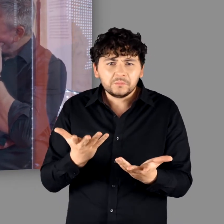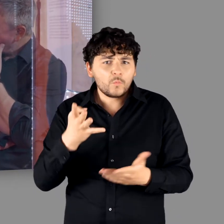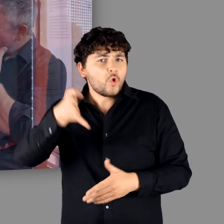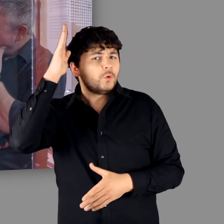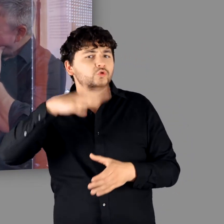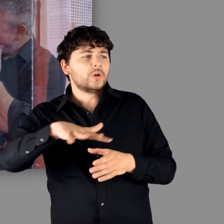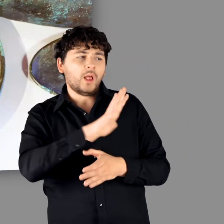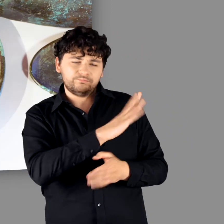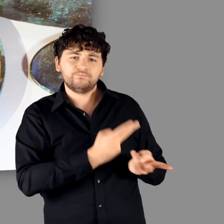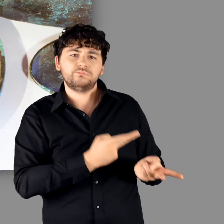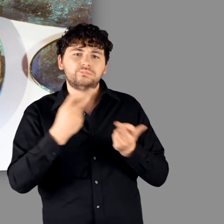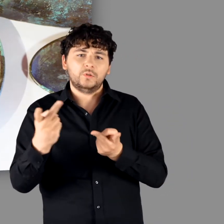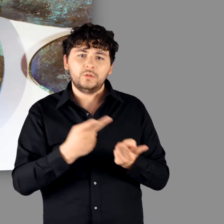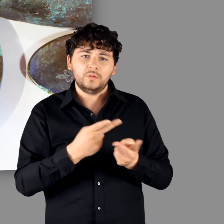"Ne gar nichts." - "Das muss alles aus dem römischen Reich kommen."